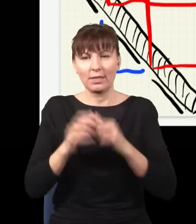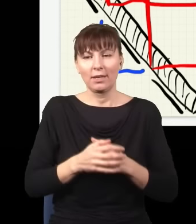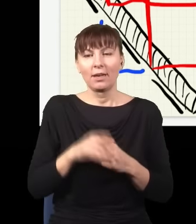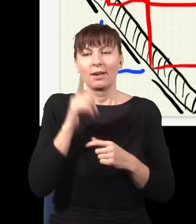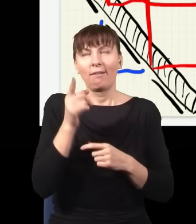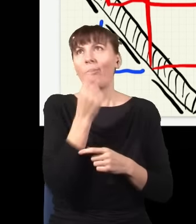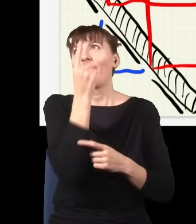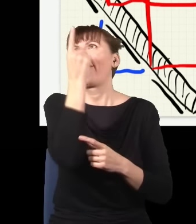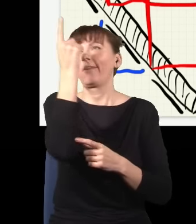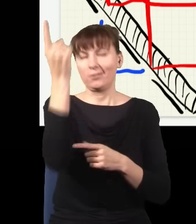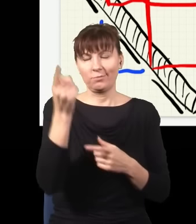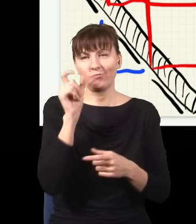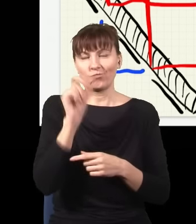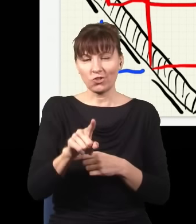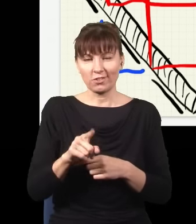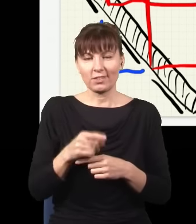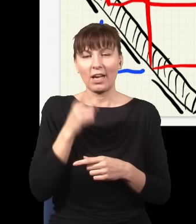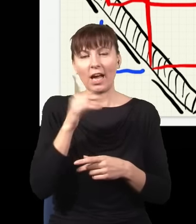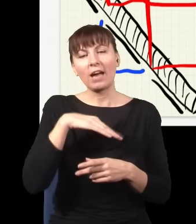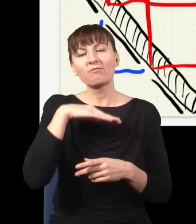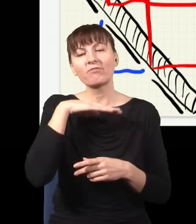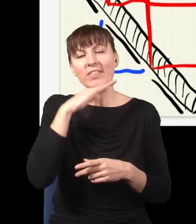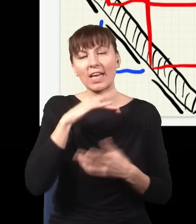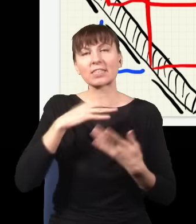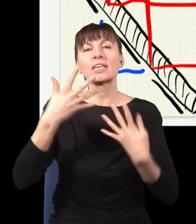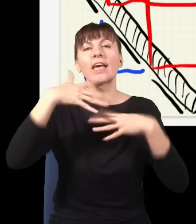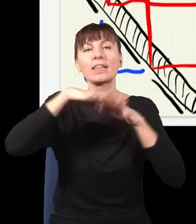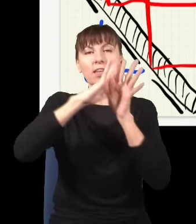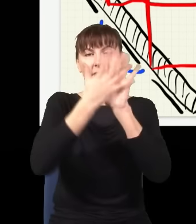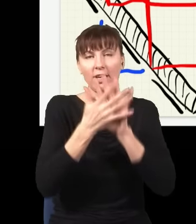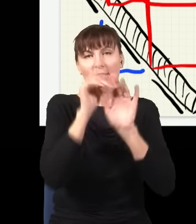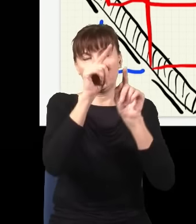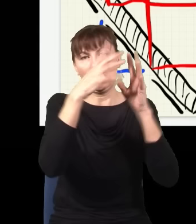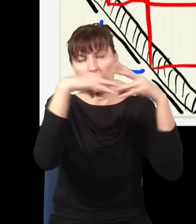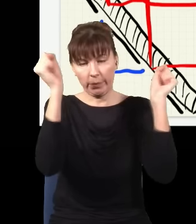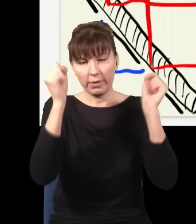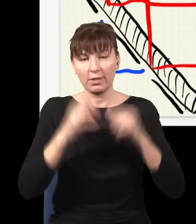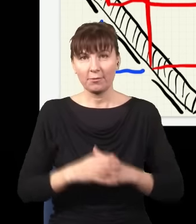żeby zniknęła interferencja stąd. Nie ma żadnego znaczenia, czy tutaj ktoś stoi i mierzy, czy nie mierzy, czy tam jest obserwator,